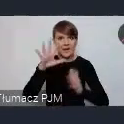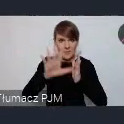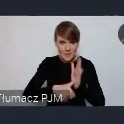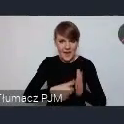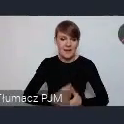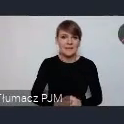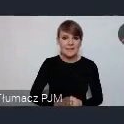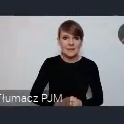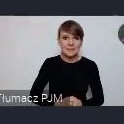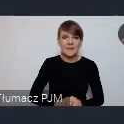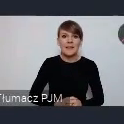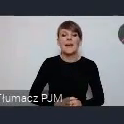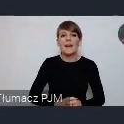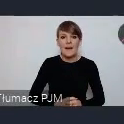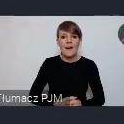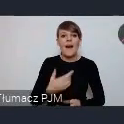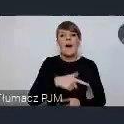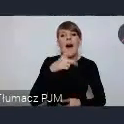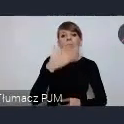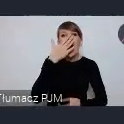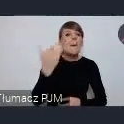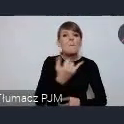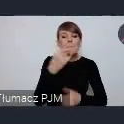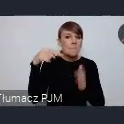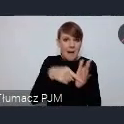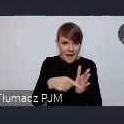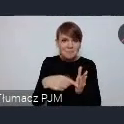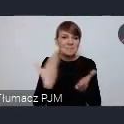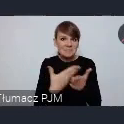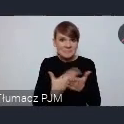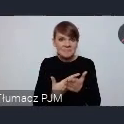A Dlatego w maju, że będziemy mieli już zamknięty